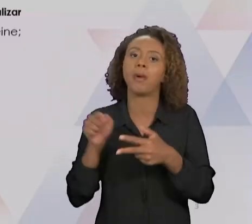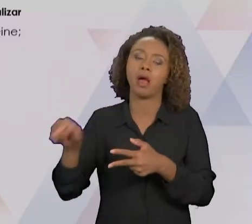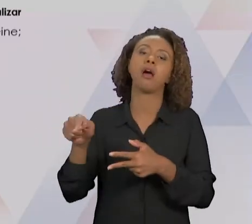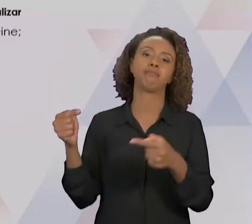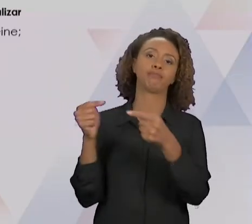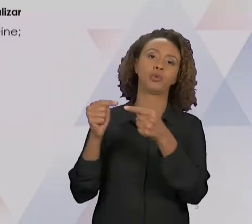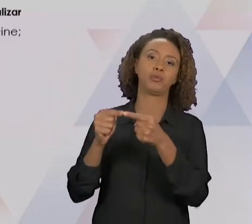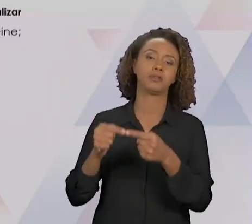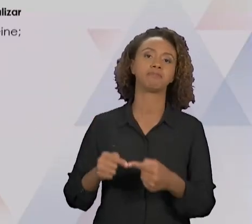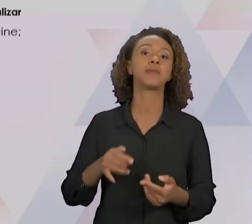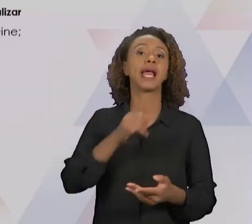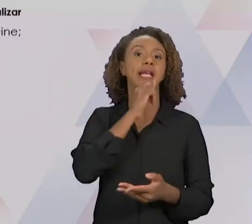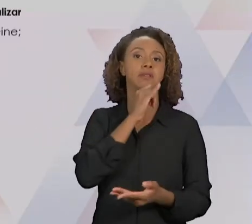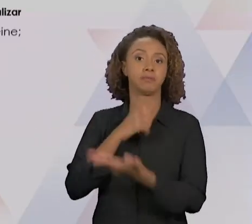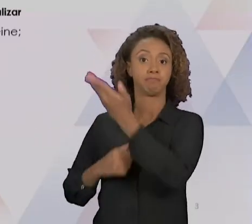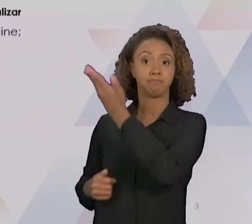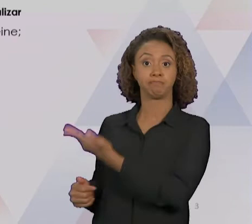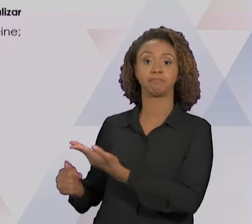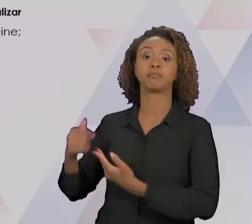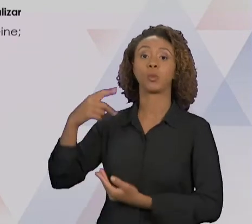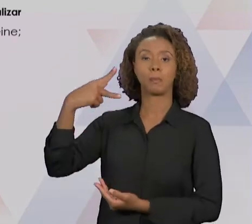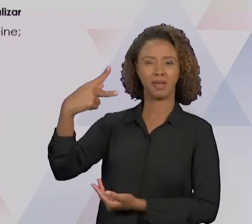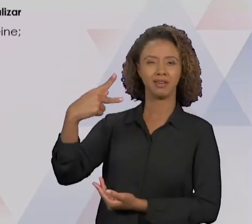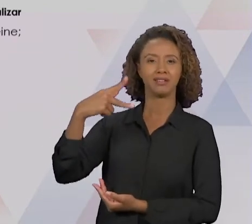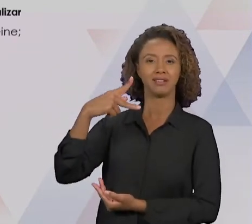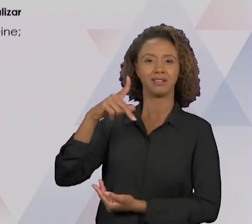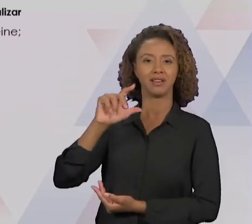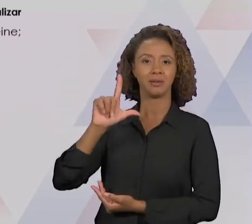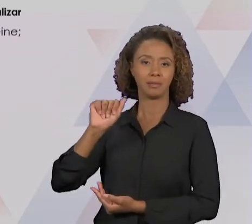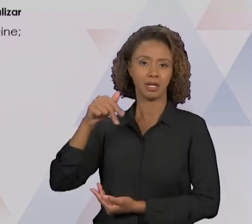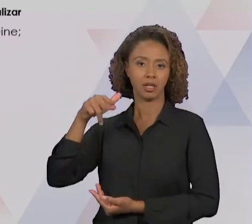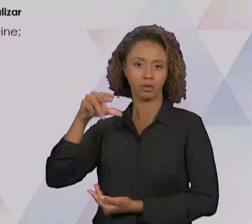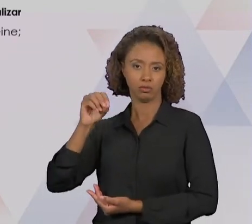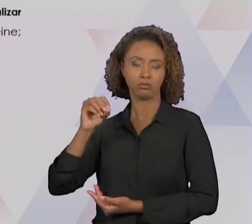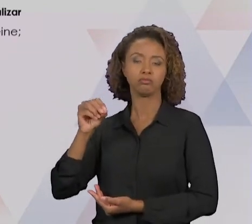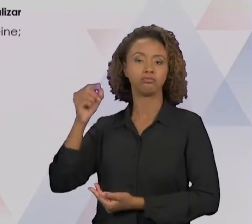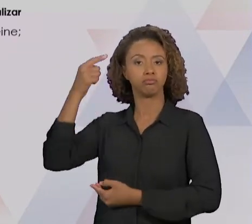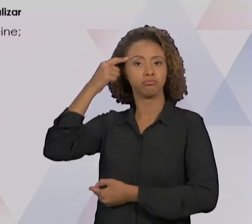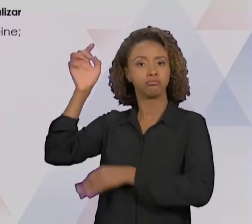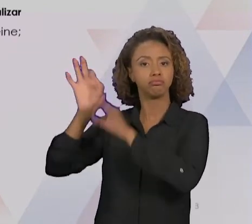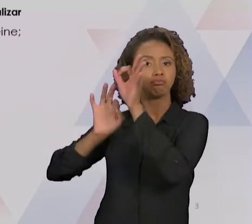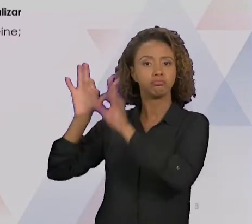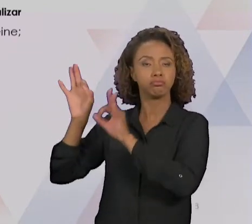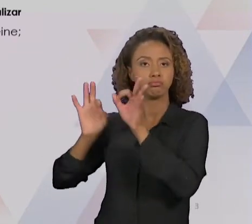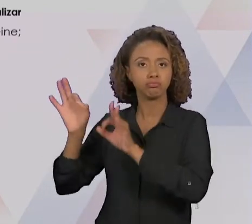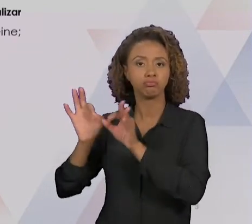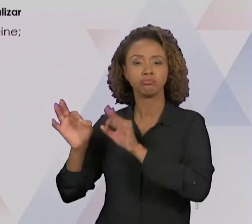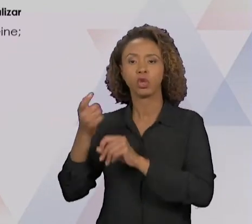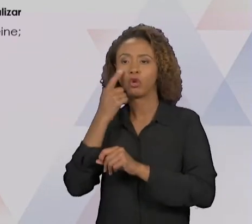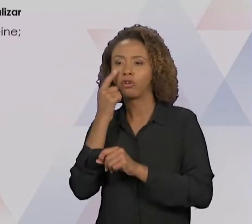METAS DO PROCESSO, E VAI DETERMINAR OS MÉTODOS